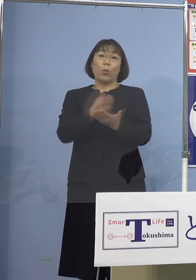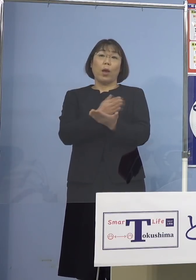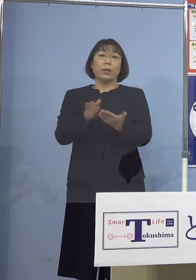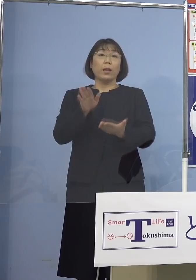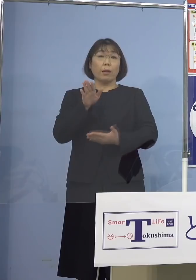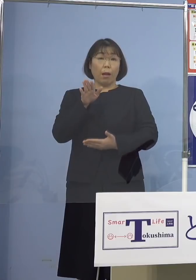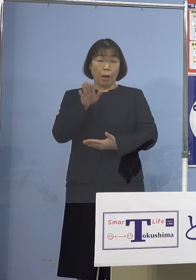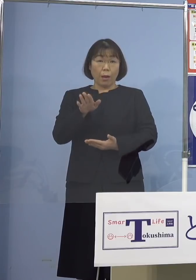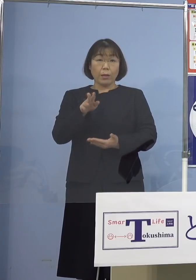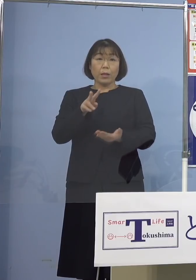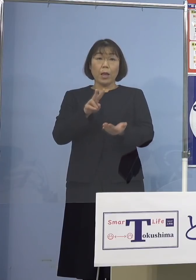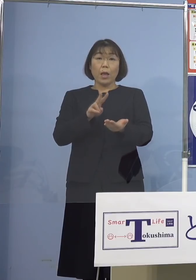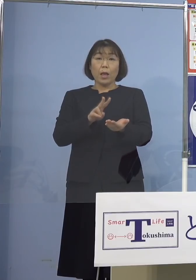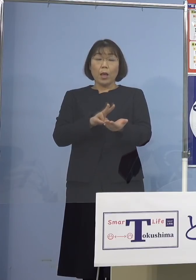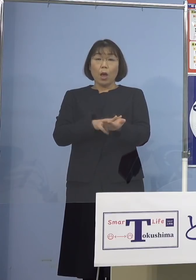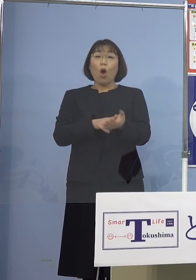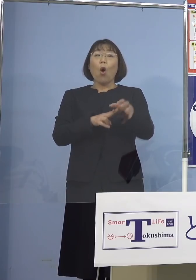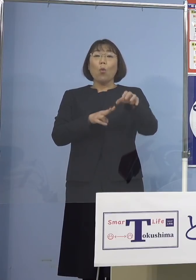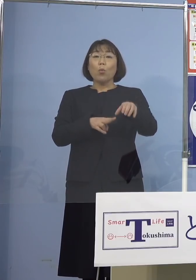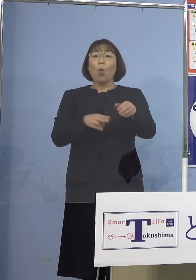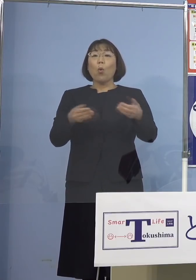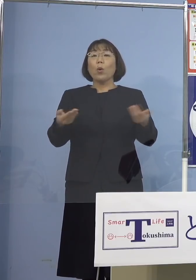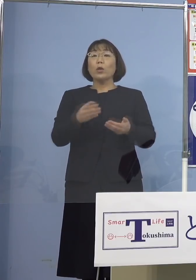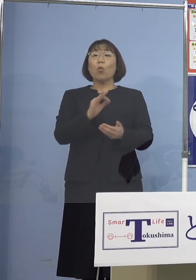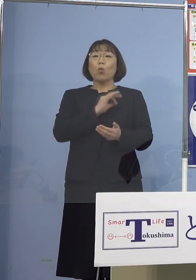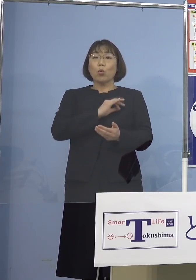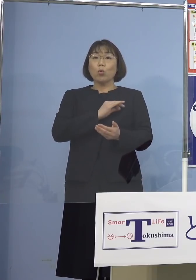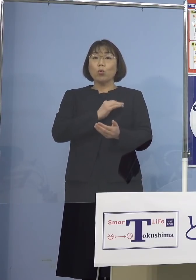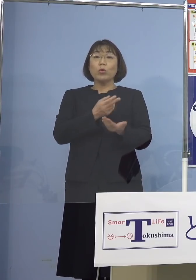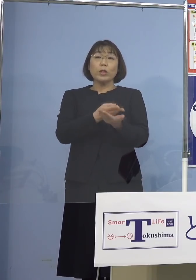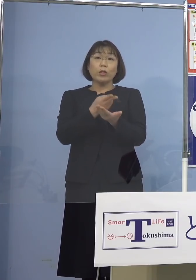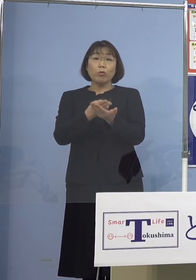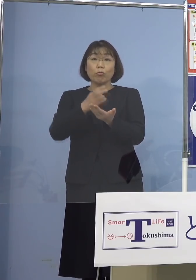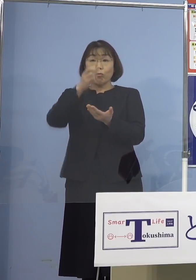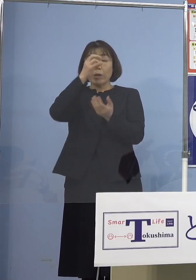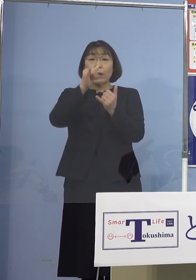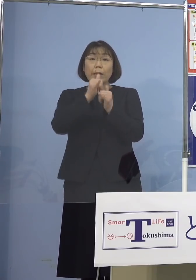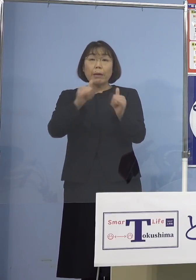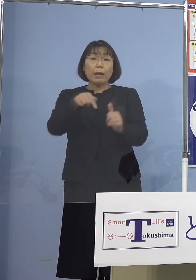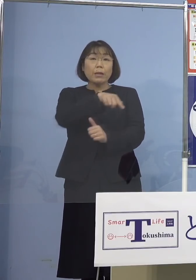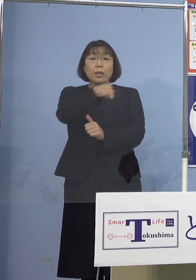病院職員及び入院患者さんに対する 検査は行なっておりません